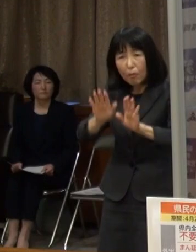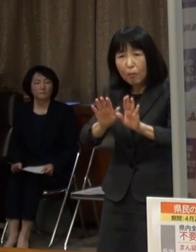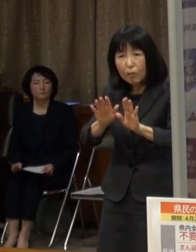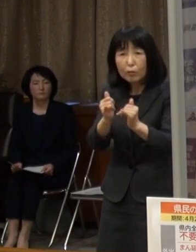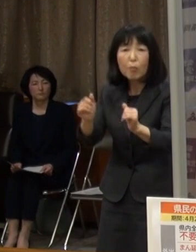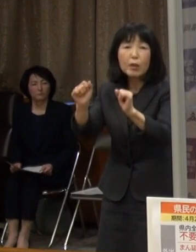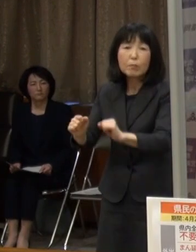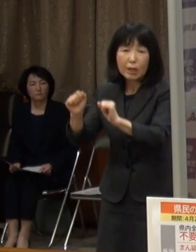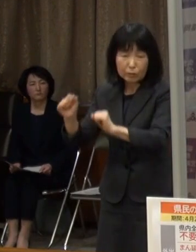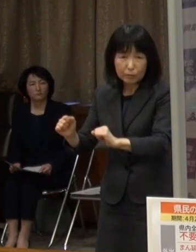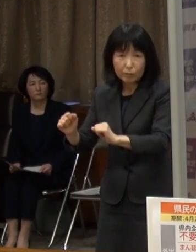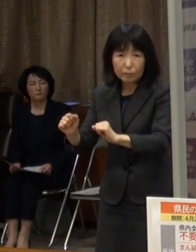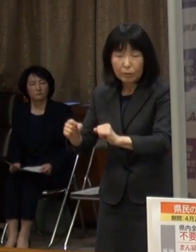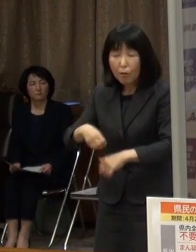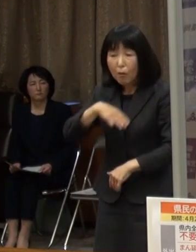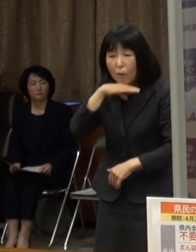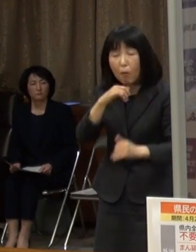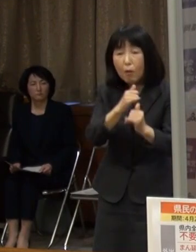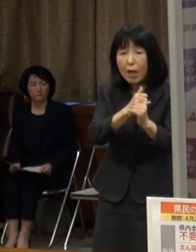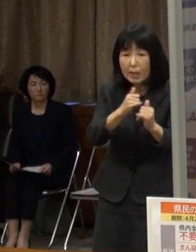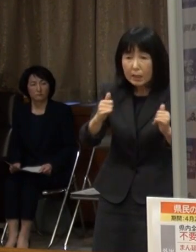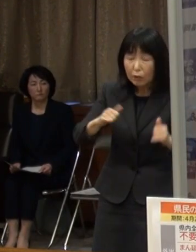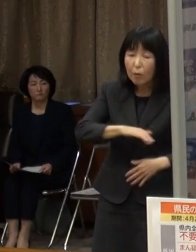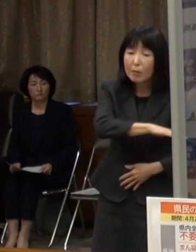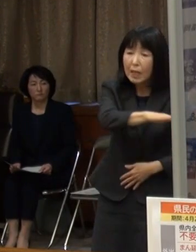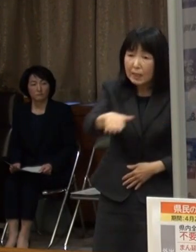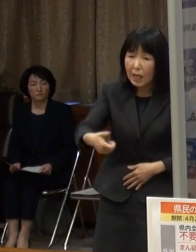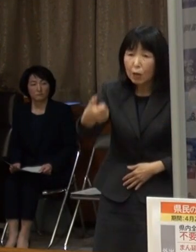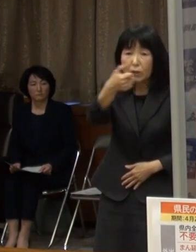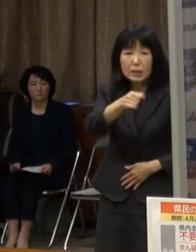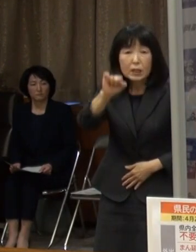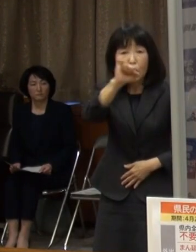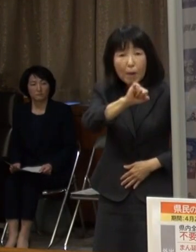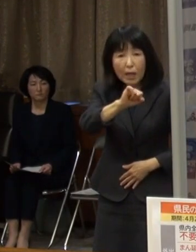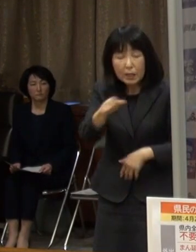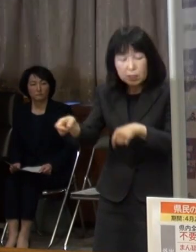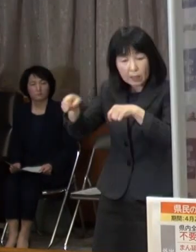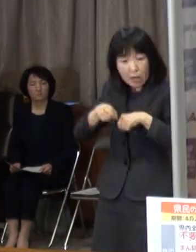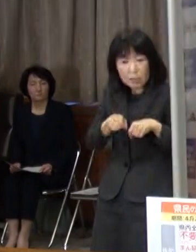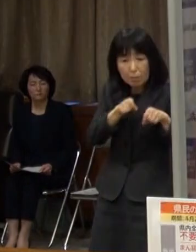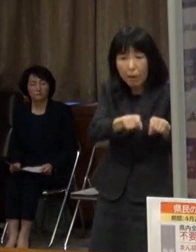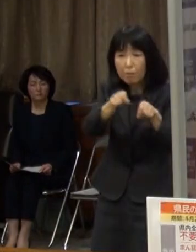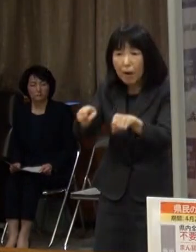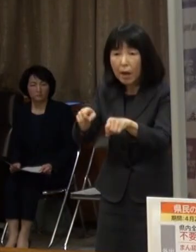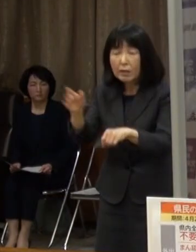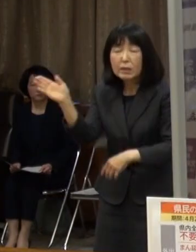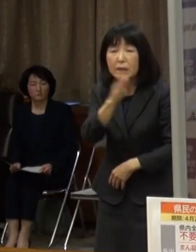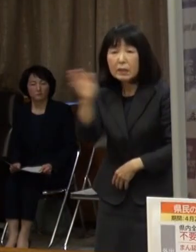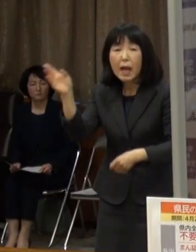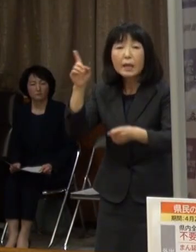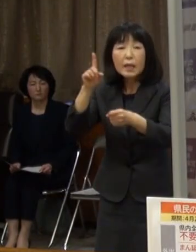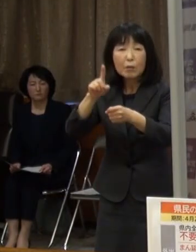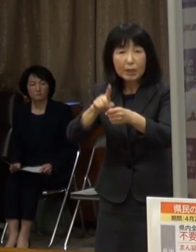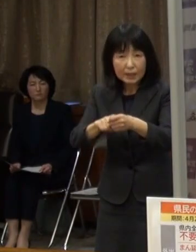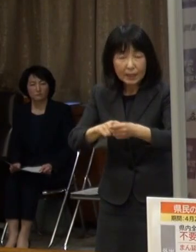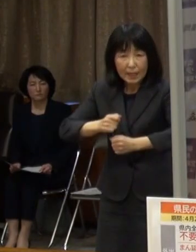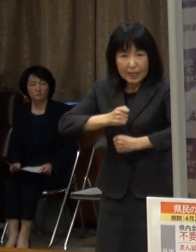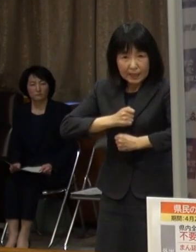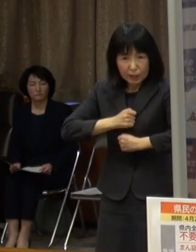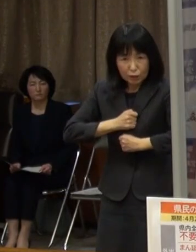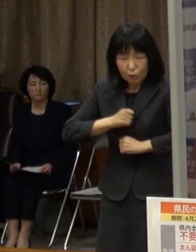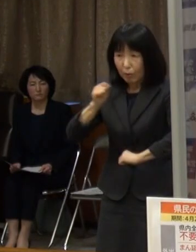重症化しやすい高齢者の皆さん おじいちゃん おばあちゃんへの感染を広げないためにも 慎重な行動をお願いします